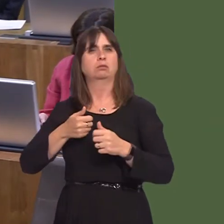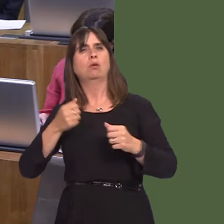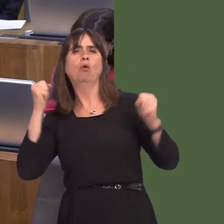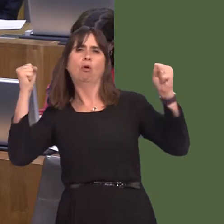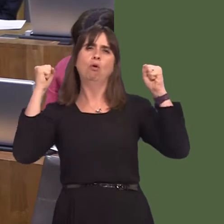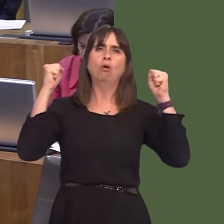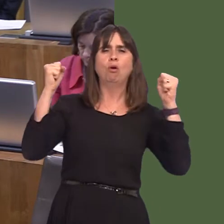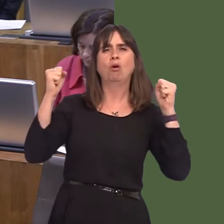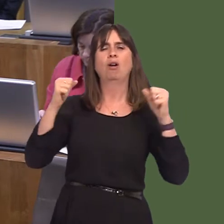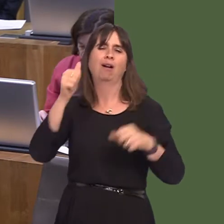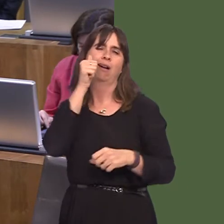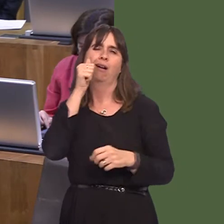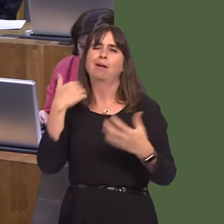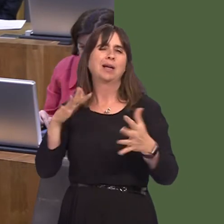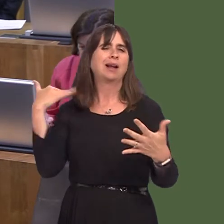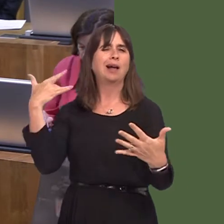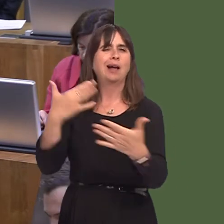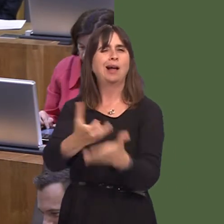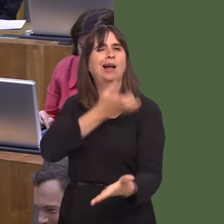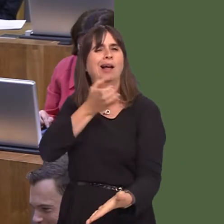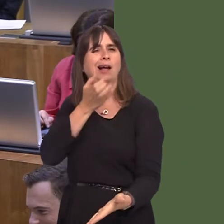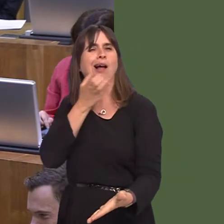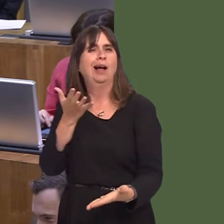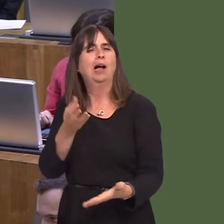of crowds for many, many decades. That's not an excuse, of course, for the way some people